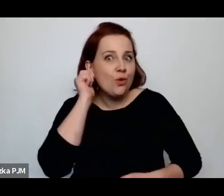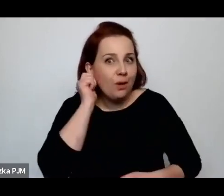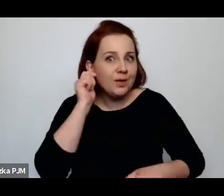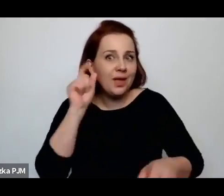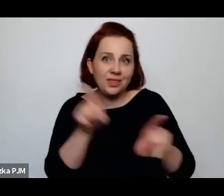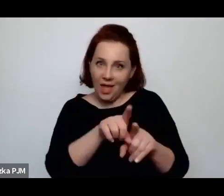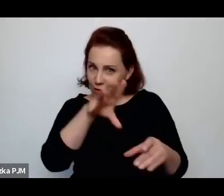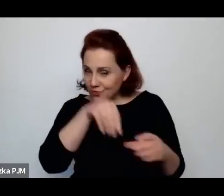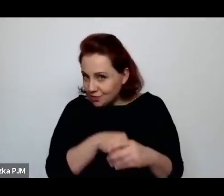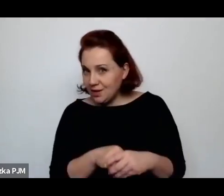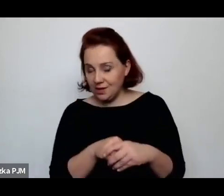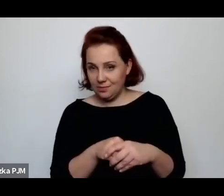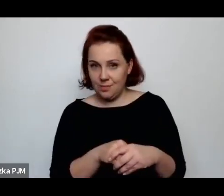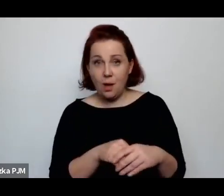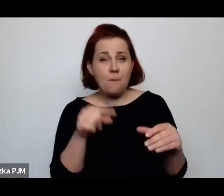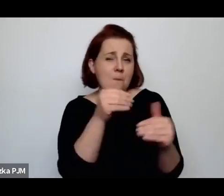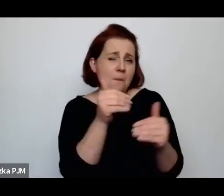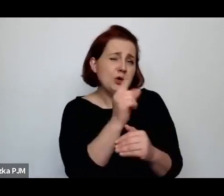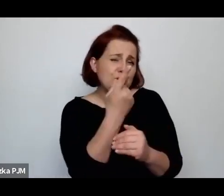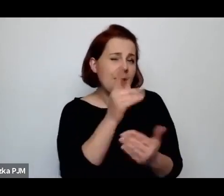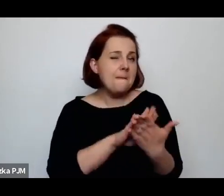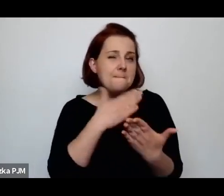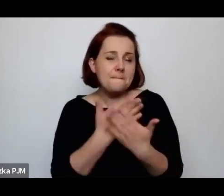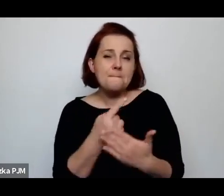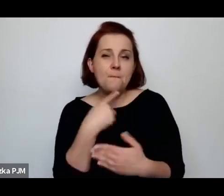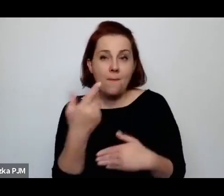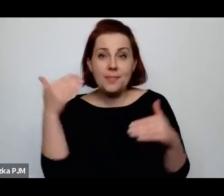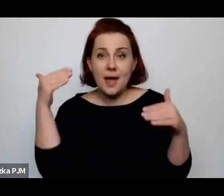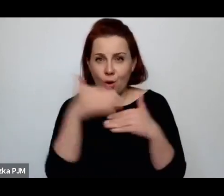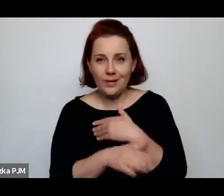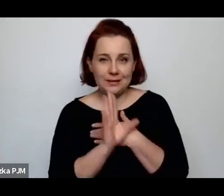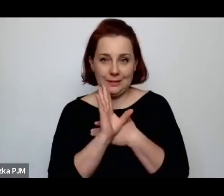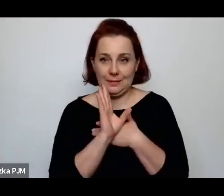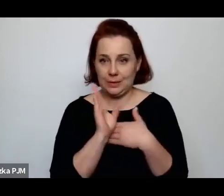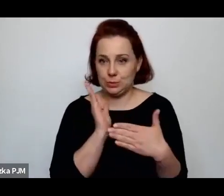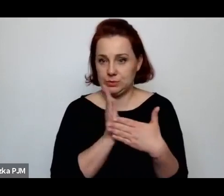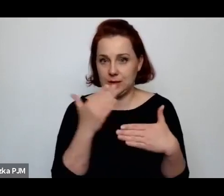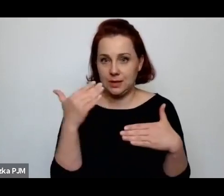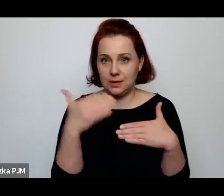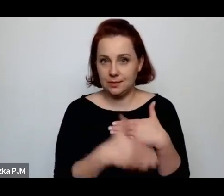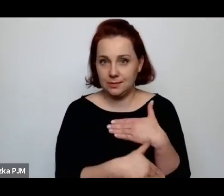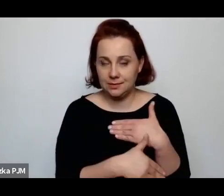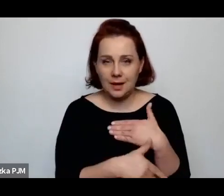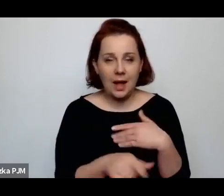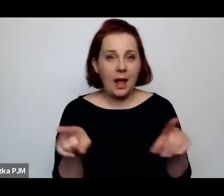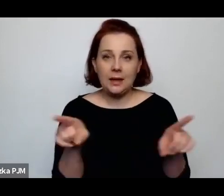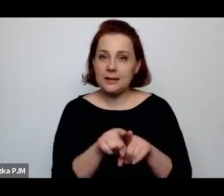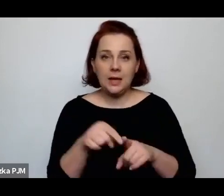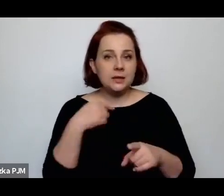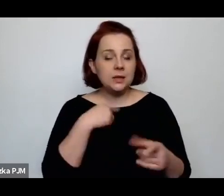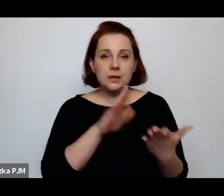Może jeszcze jeden przykład powiem na koniec chyba, ale też który mnie tak zawsze przejmuje